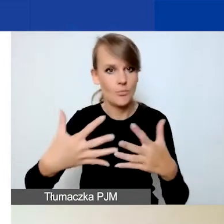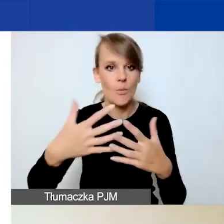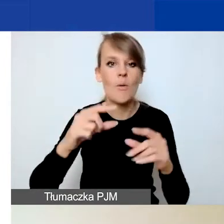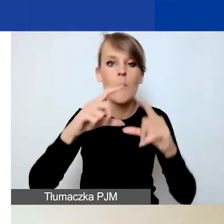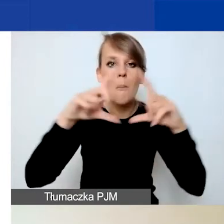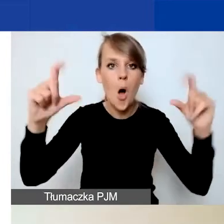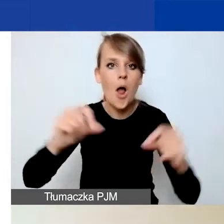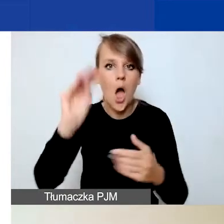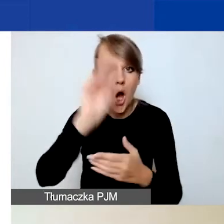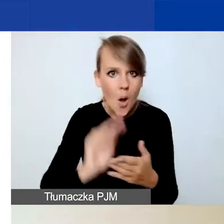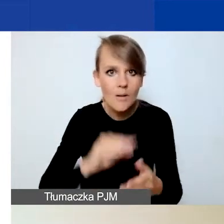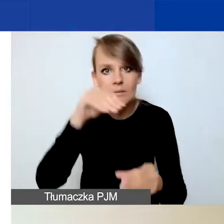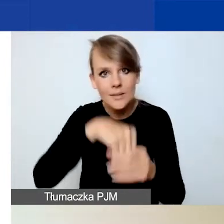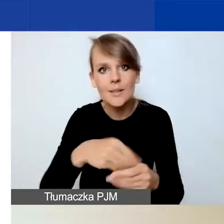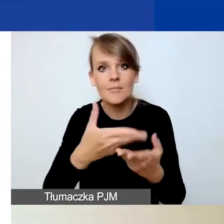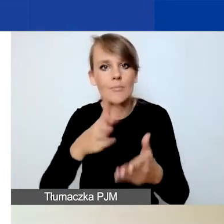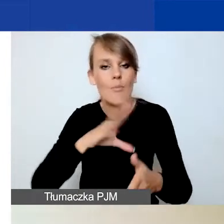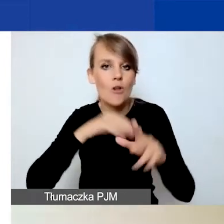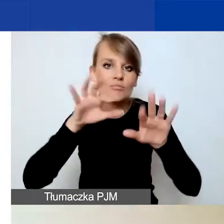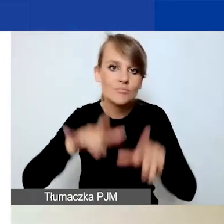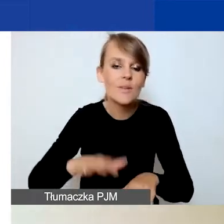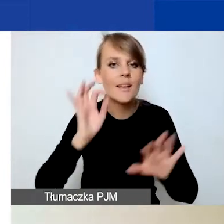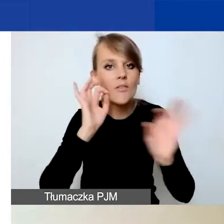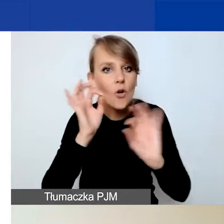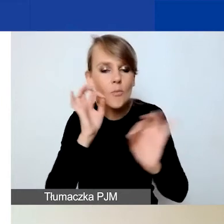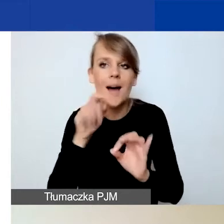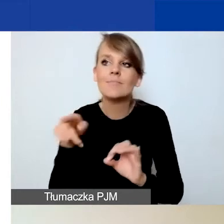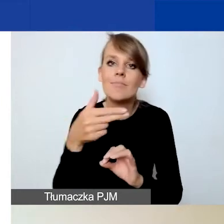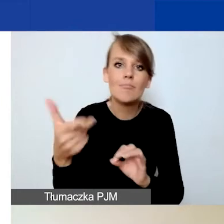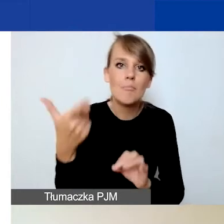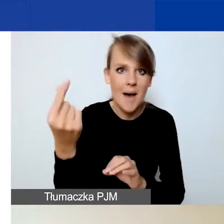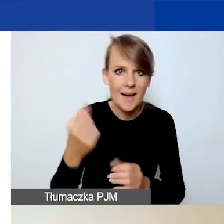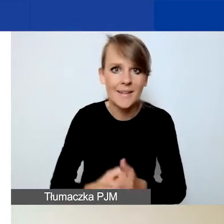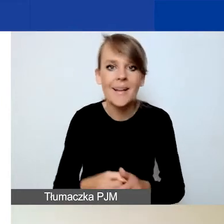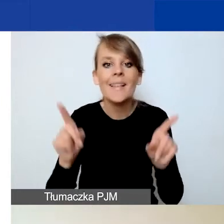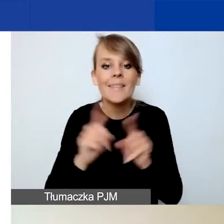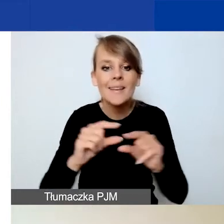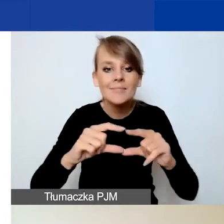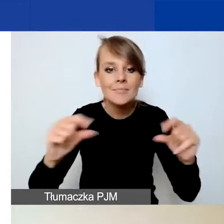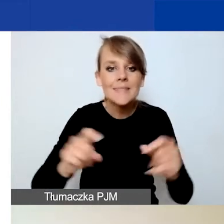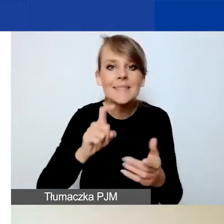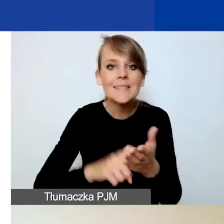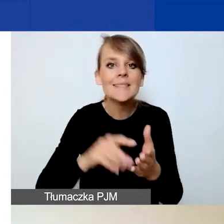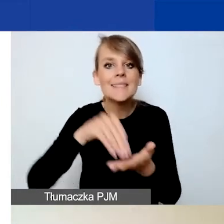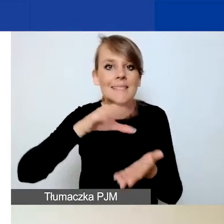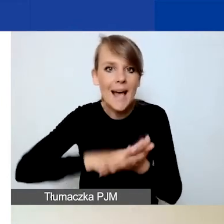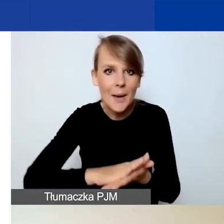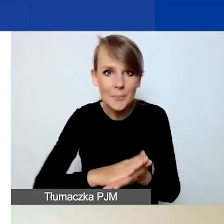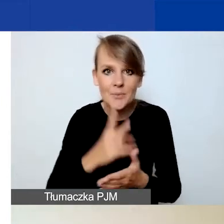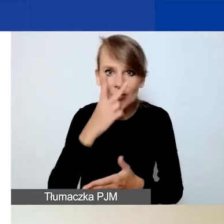w których możecie zawrzeć informacje dotyczące partnerów. Mówiłam też o przycisku "Zapisz", który jest widoczny na samym dole.